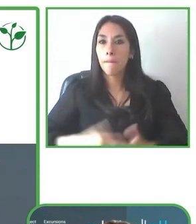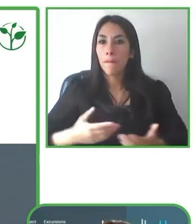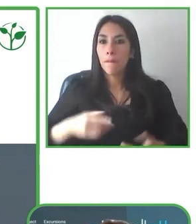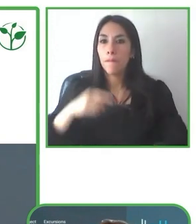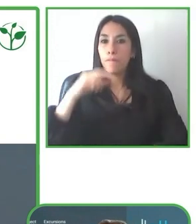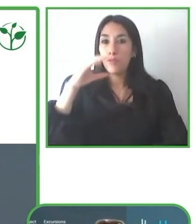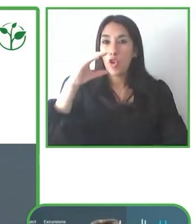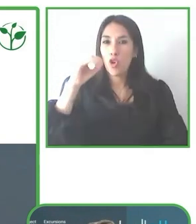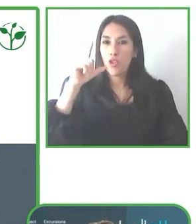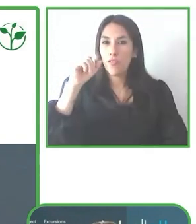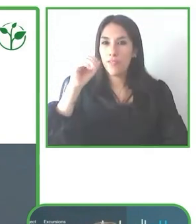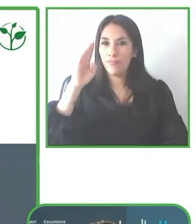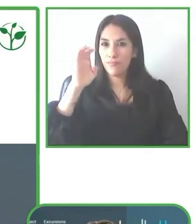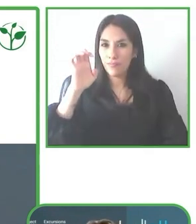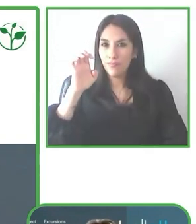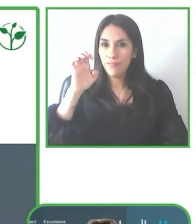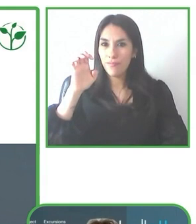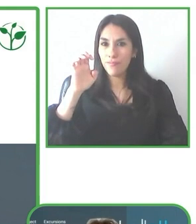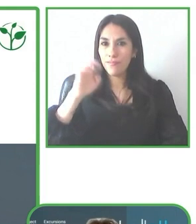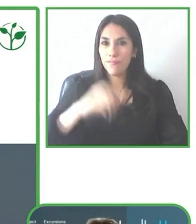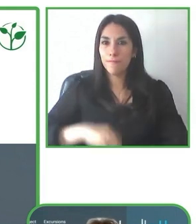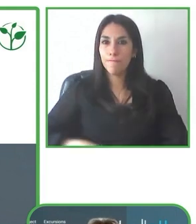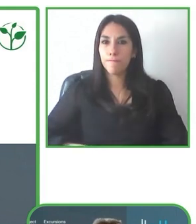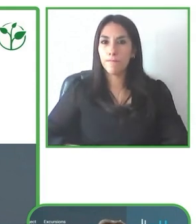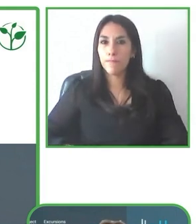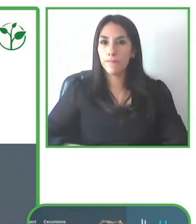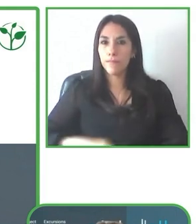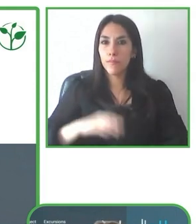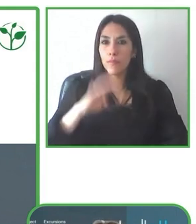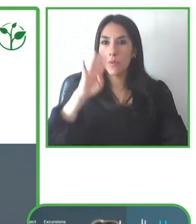LatinAmerica for All. Bastienne, la palabra es tuya, cuando quieras.